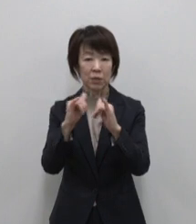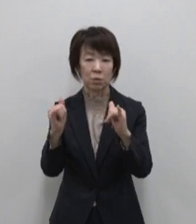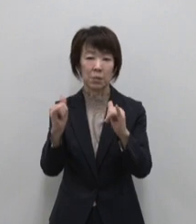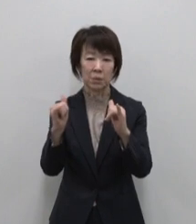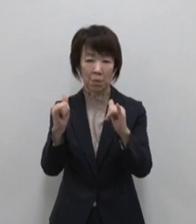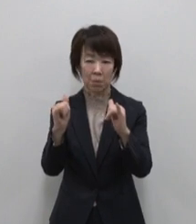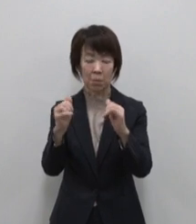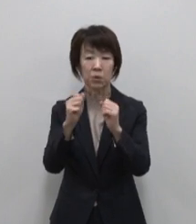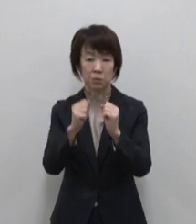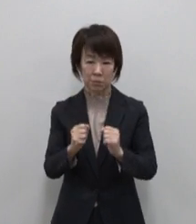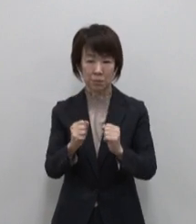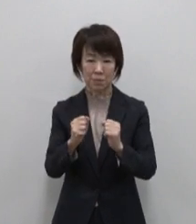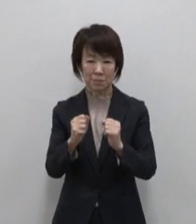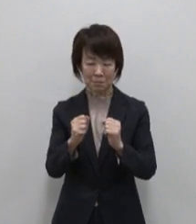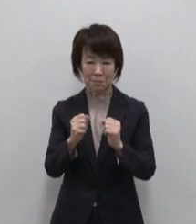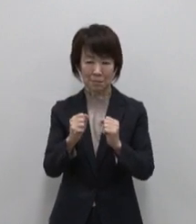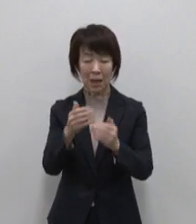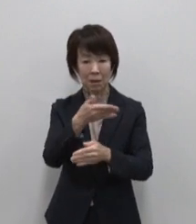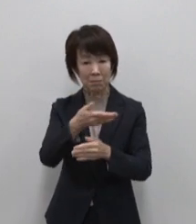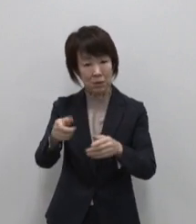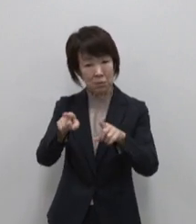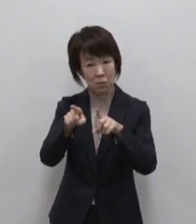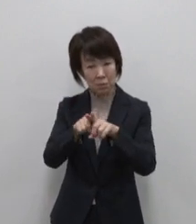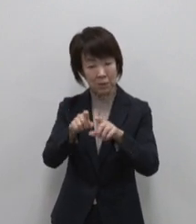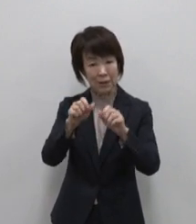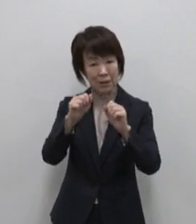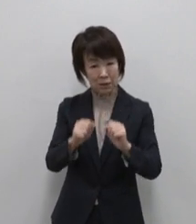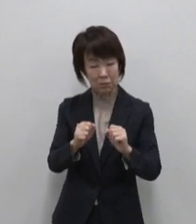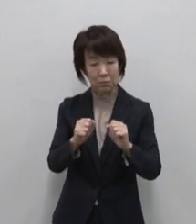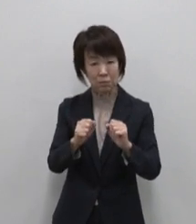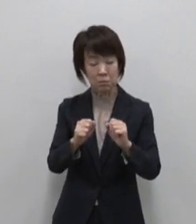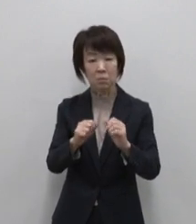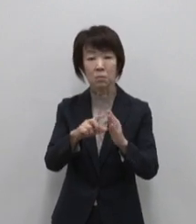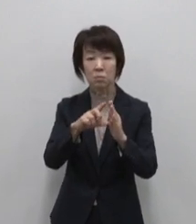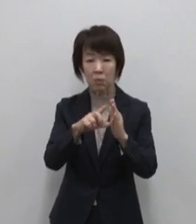豊かな水と生きる暮らしは 私たち が当たり前のものとするものへの